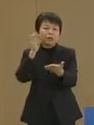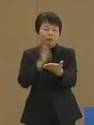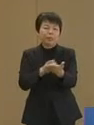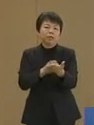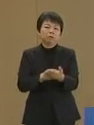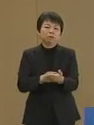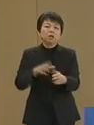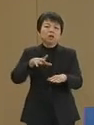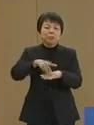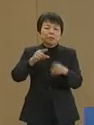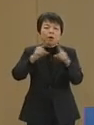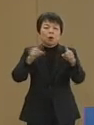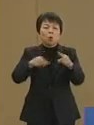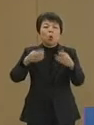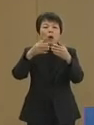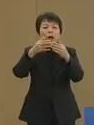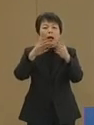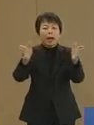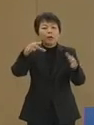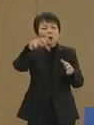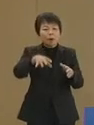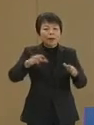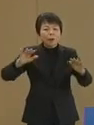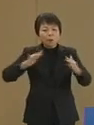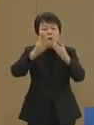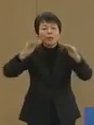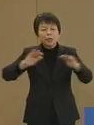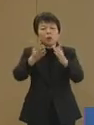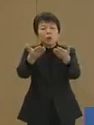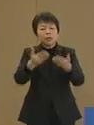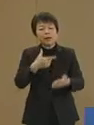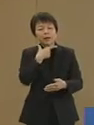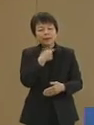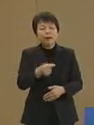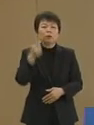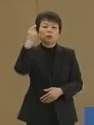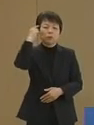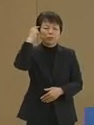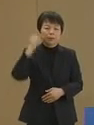まずは公開の場で大いに議論を していただきたいと存じます